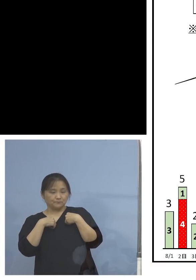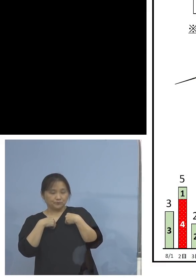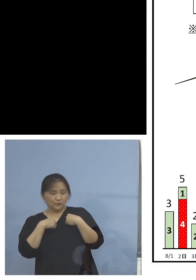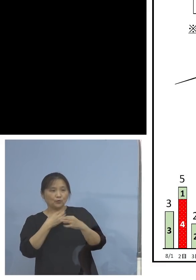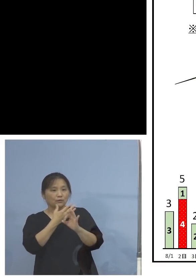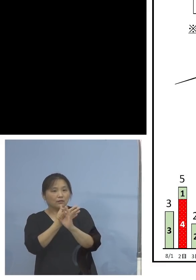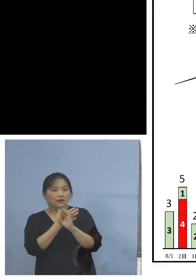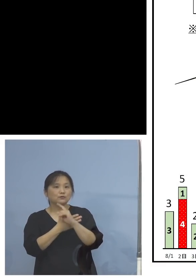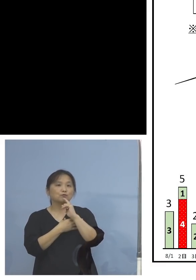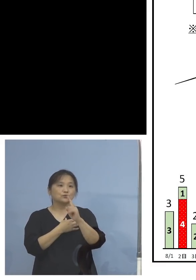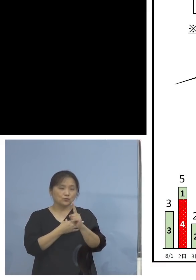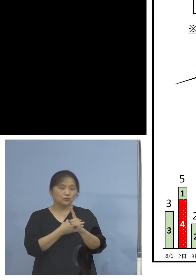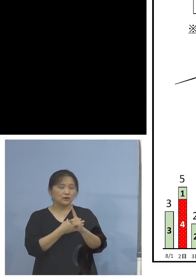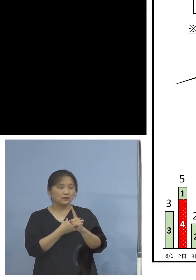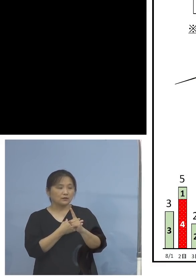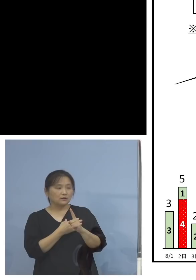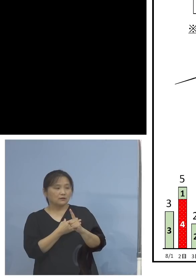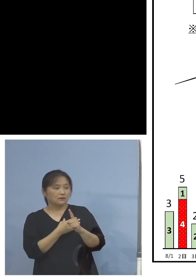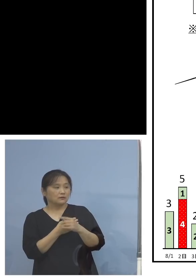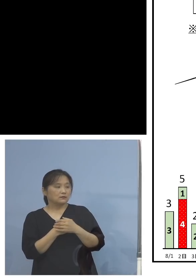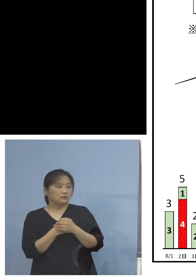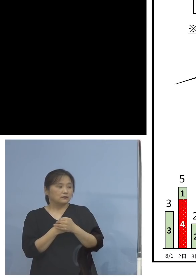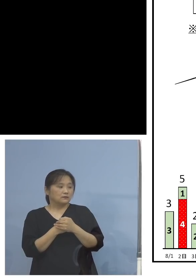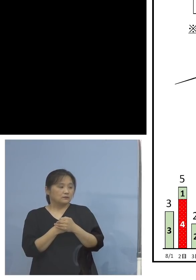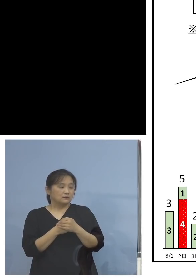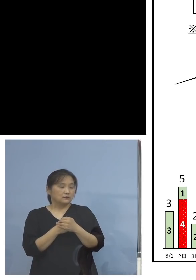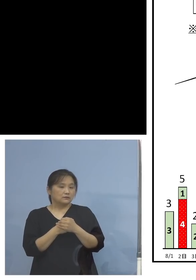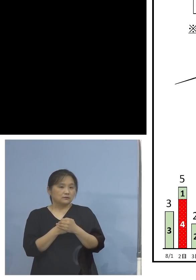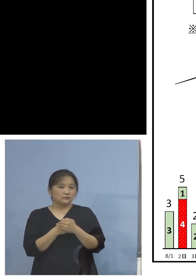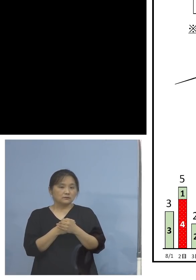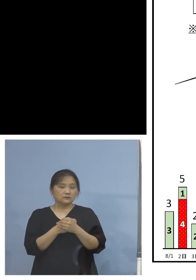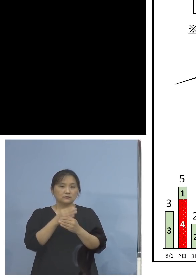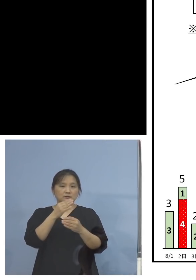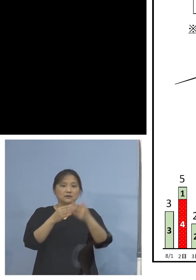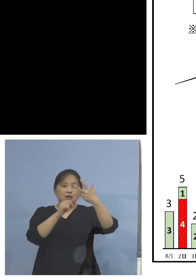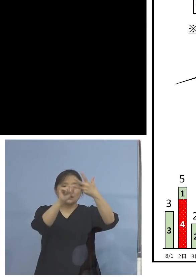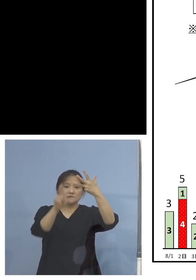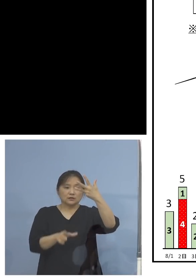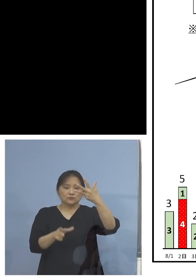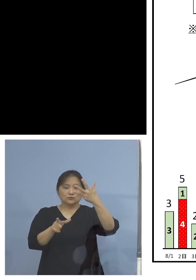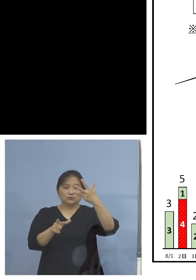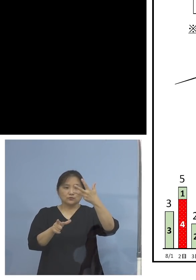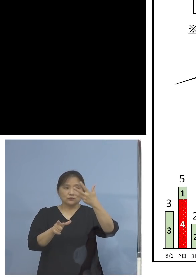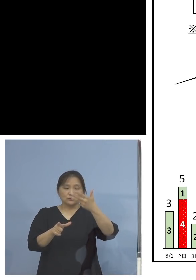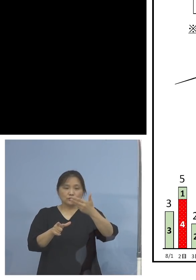このトレンドで見てわかるように 前半と後半、後半の方は9月も入って